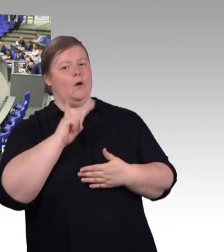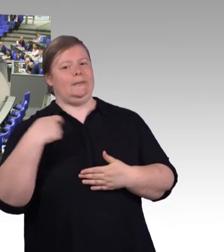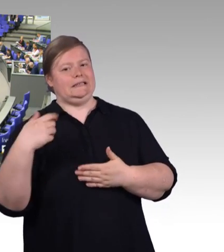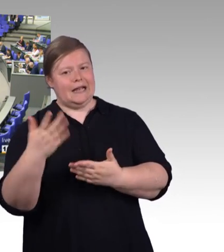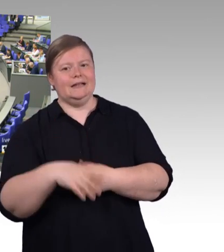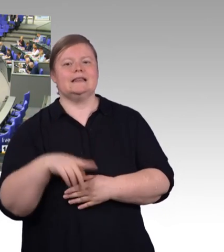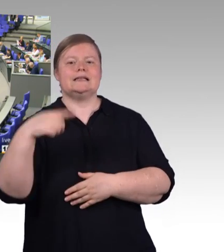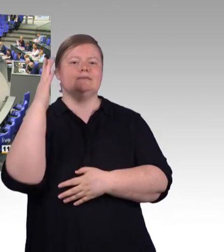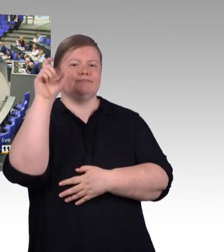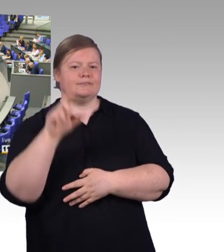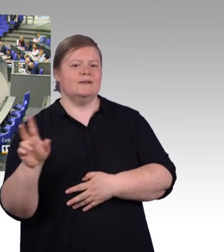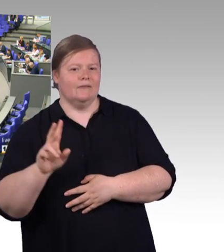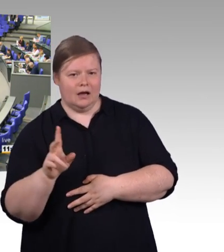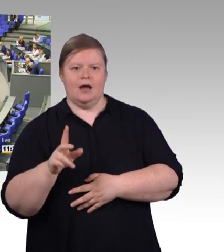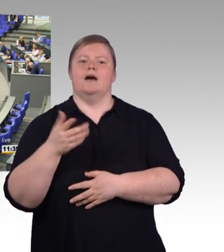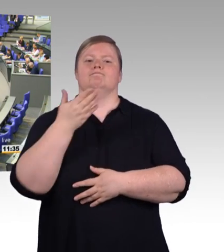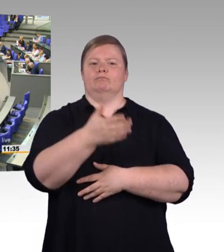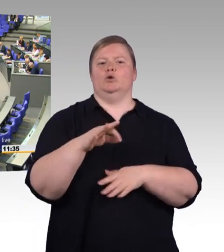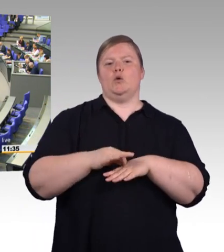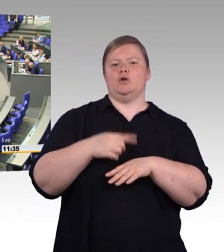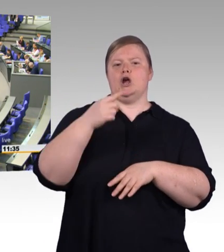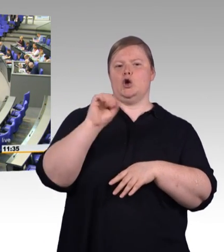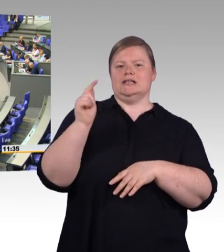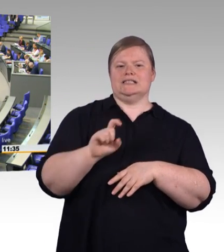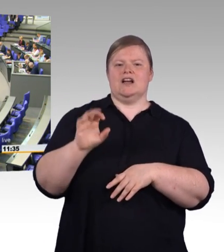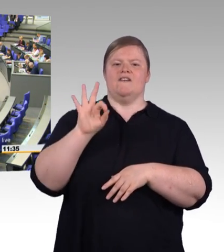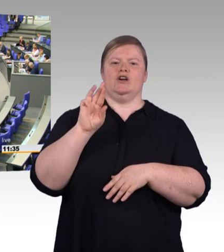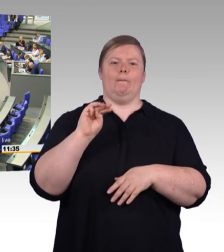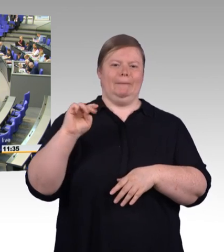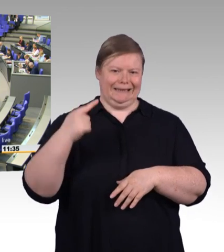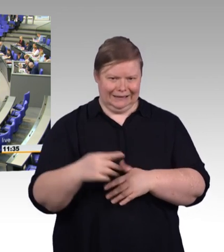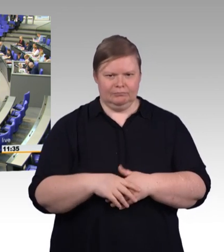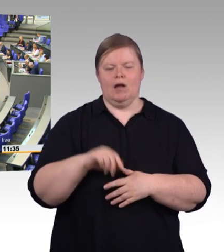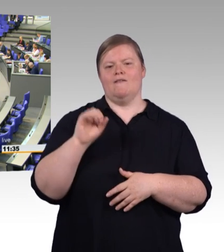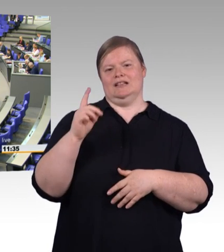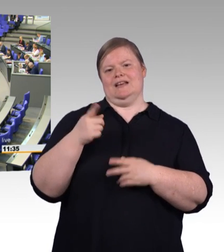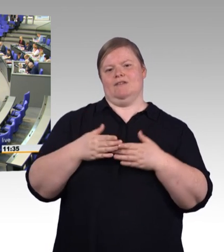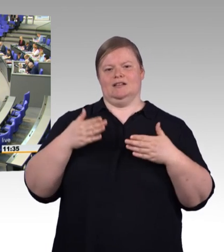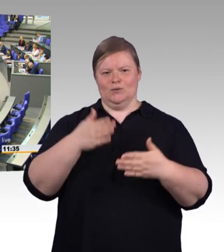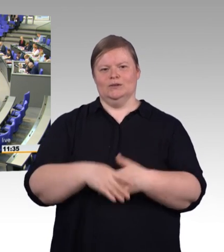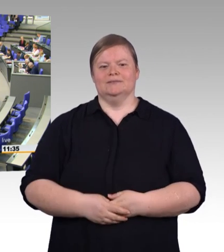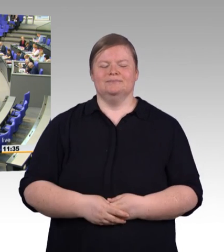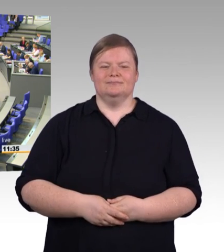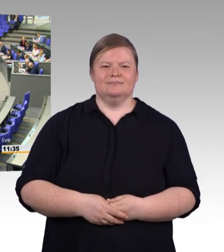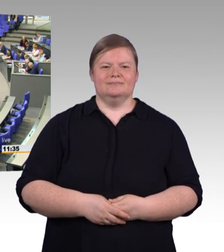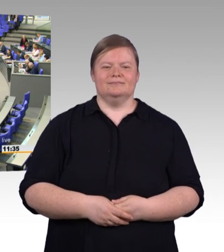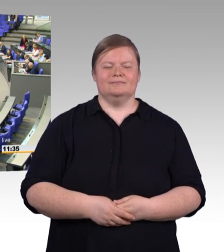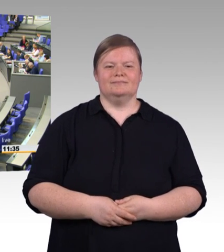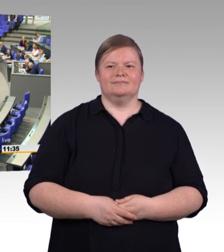(Rednerwechsel) Sehr geehrter Herr Präsident, sehr geehrte Damen und Herren, sehr geehrte Frau Bundesministerin Karliczek, ich weiß nicht, ob Sie in letzter Zeit mal